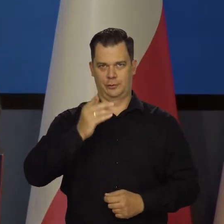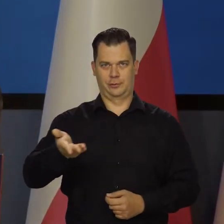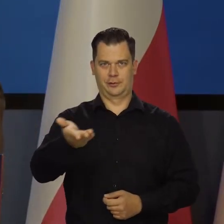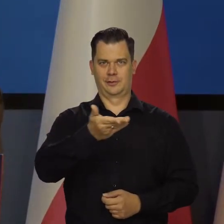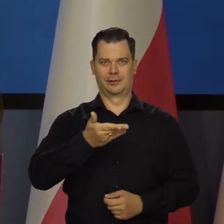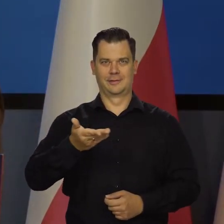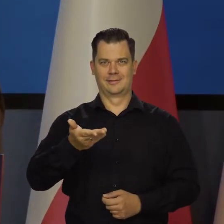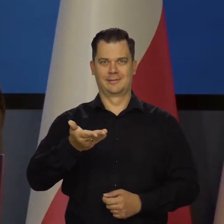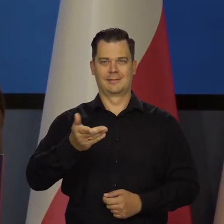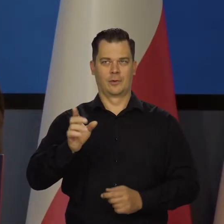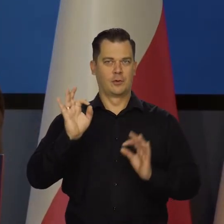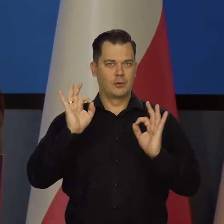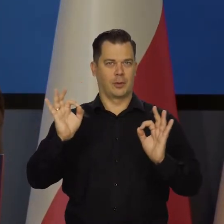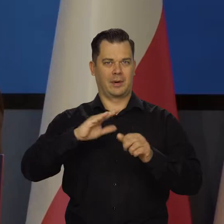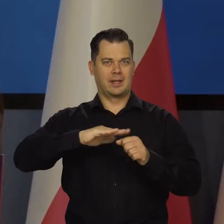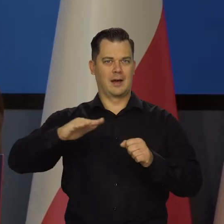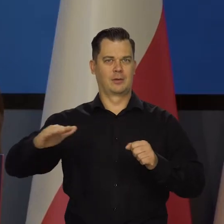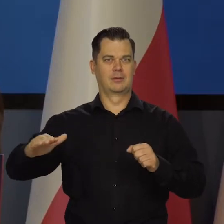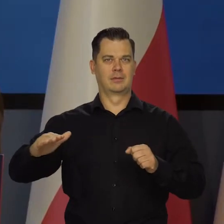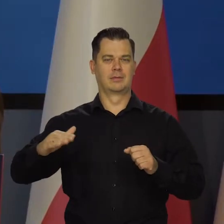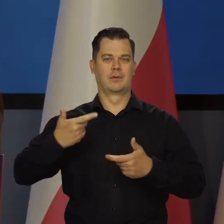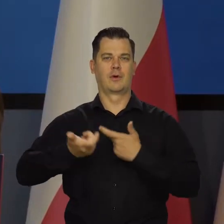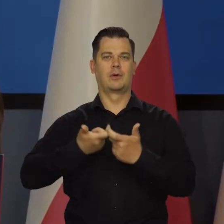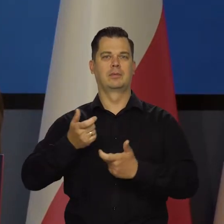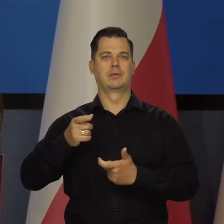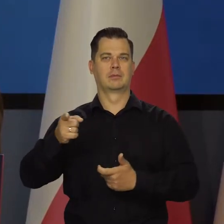i dobra narodowego może się wypowiadać, badać i analizować.